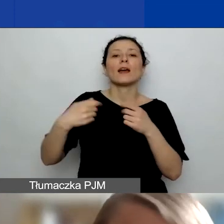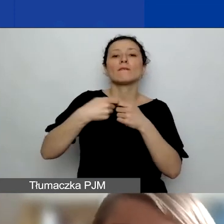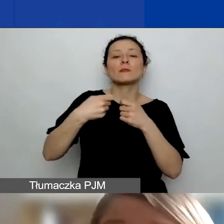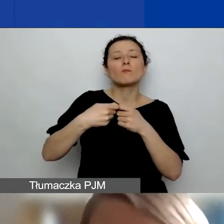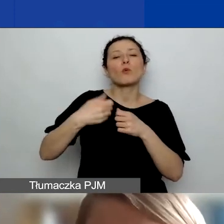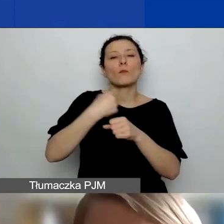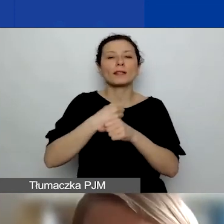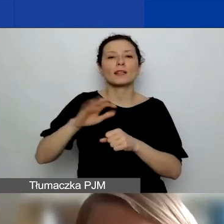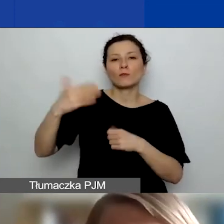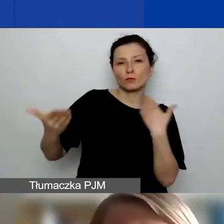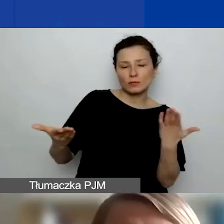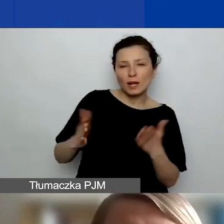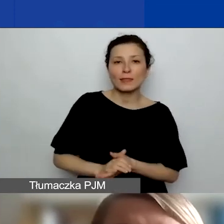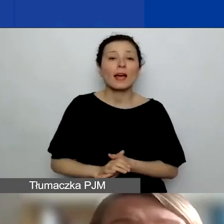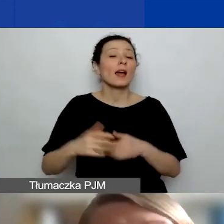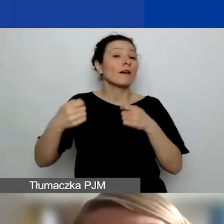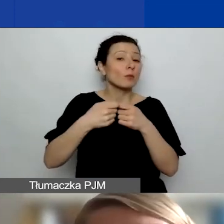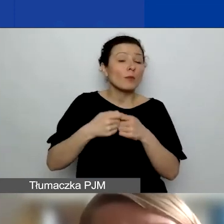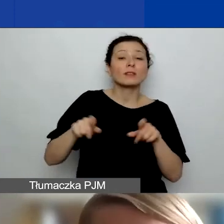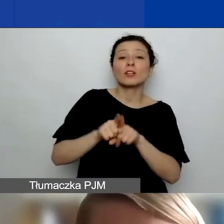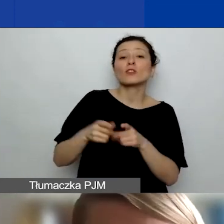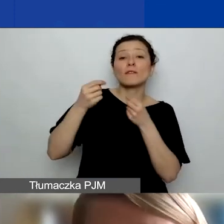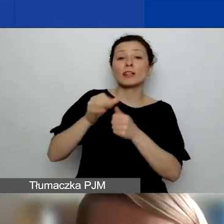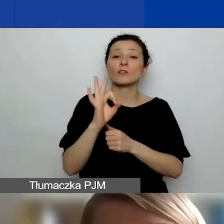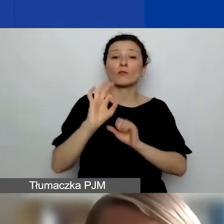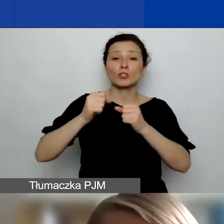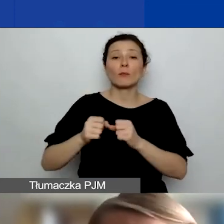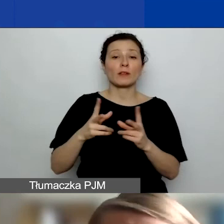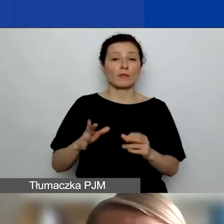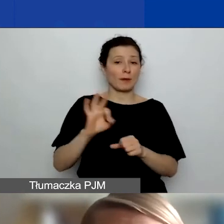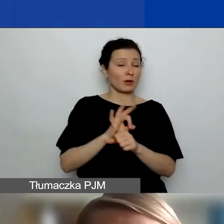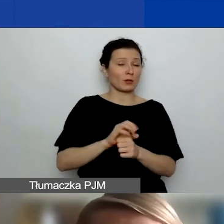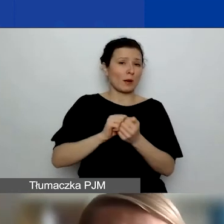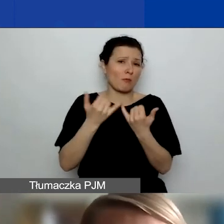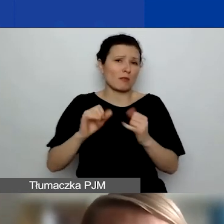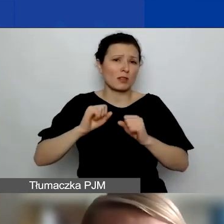finansowanie jego działań bezpośrednio w projekcie lub inne działania związane z wymianą doświadczeń